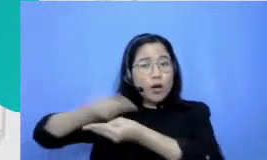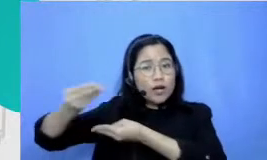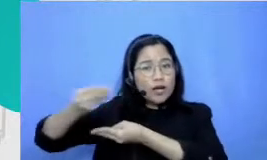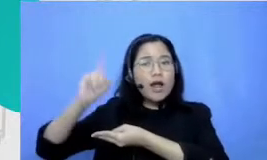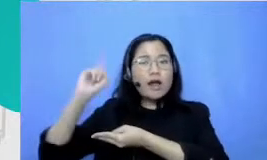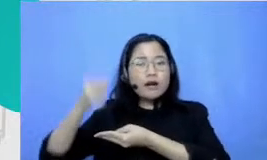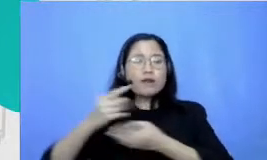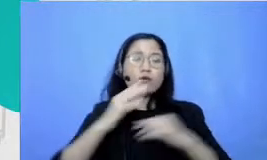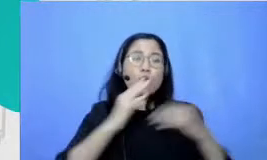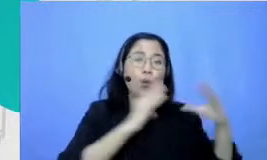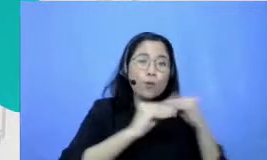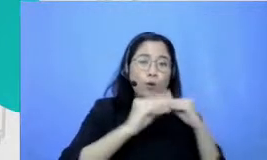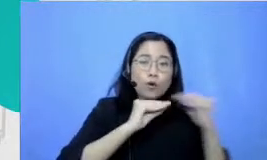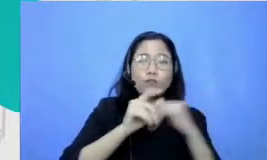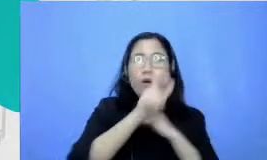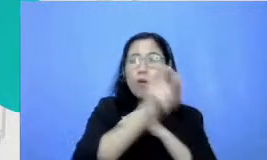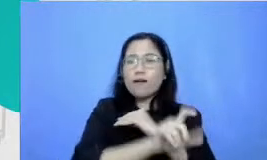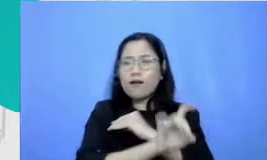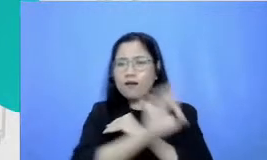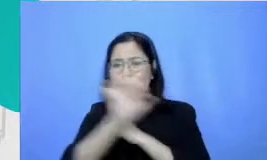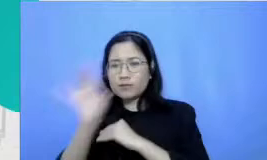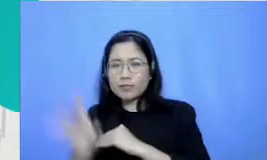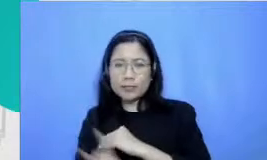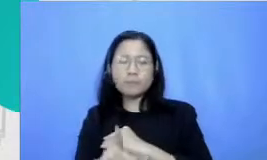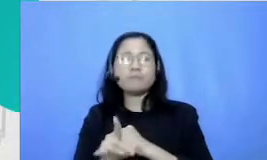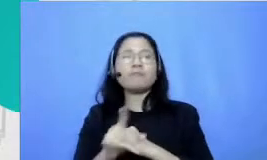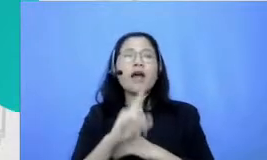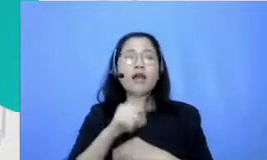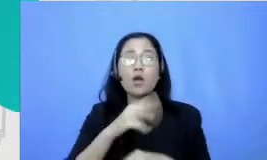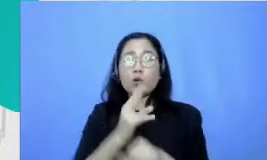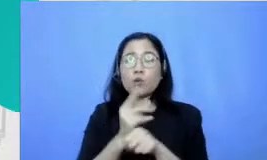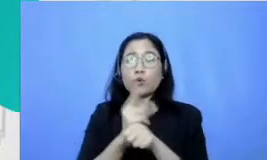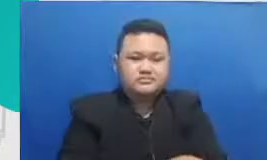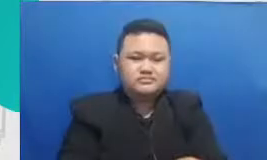kalau dalam konteks guru adalah kemampuan untuk bisa membina hubungan dengan anak didiknya